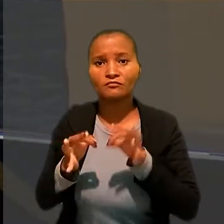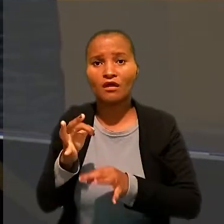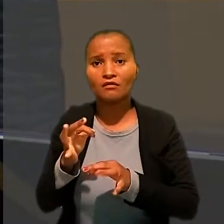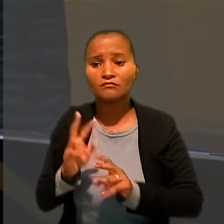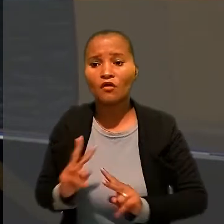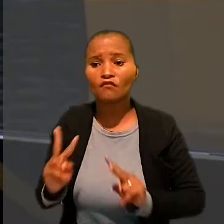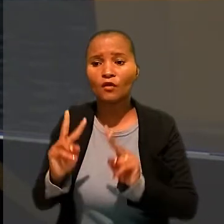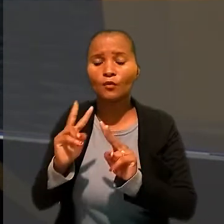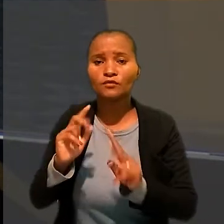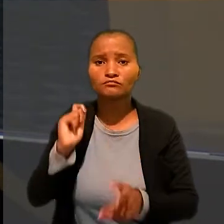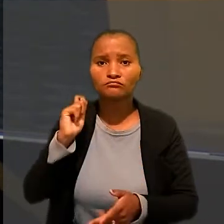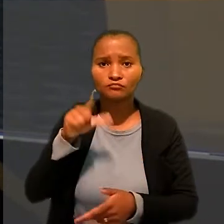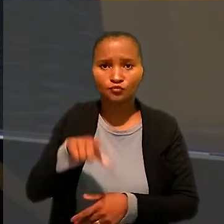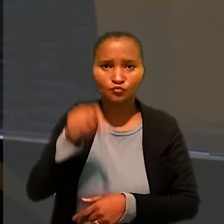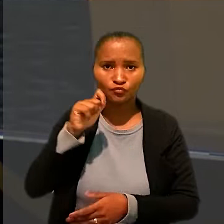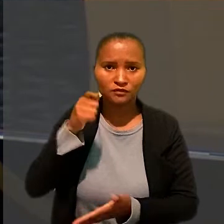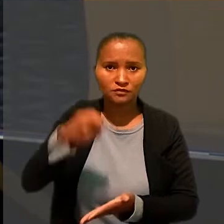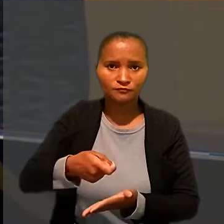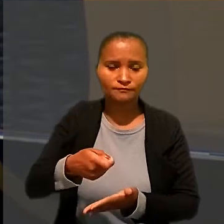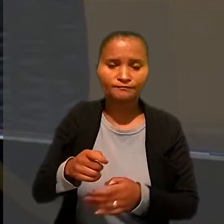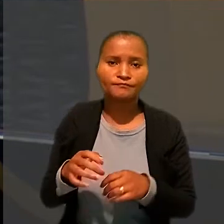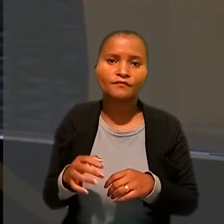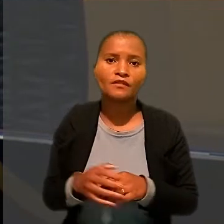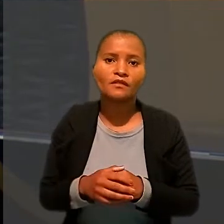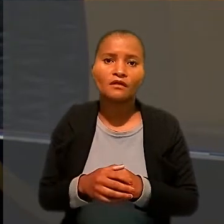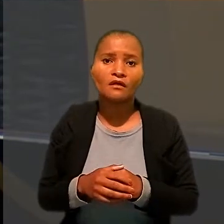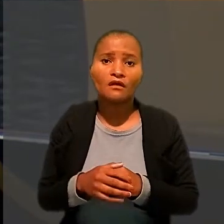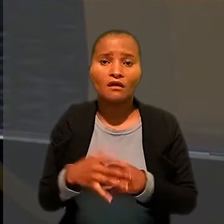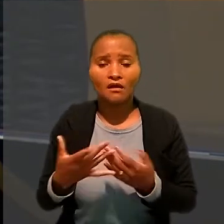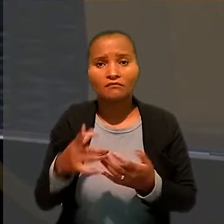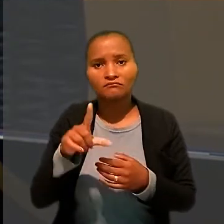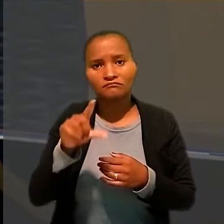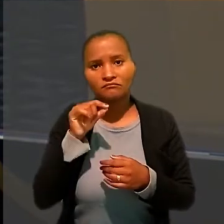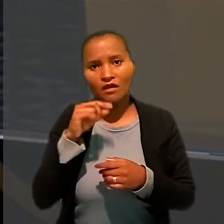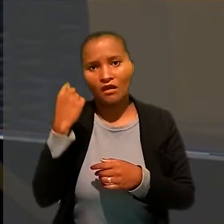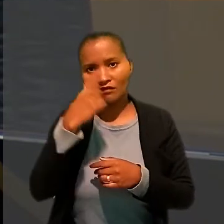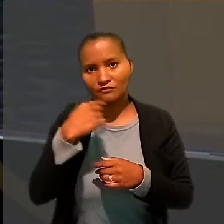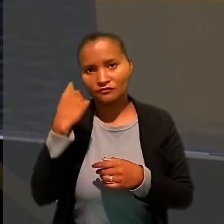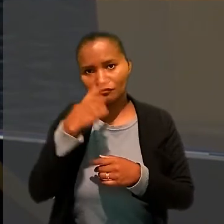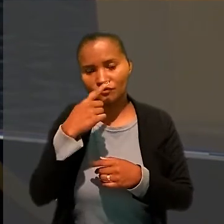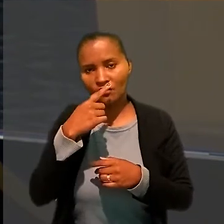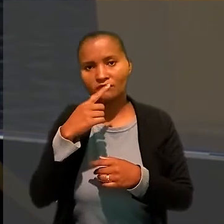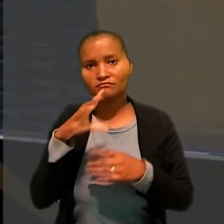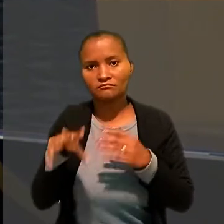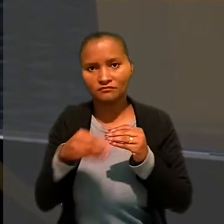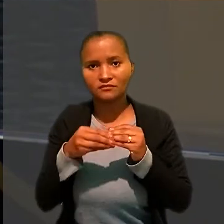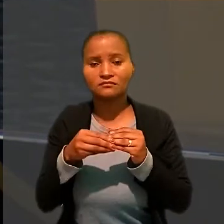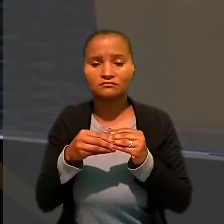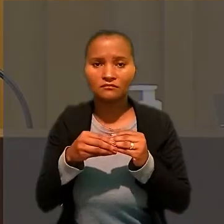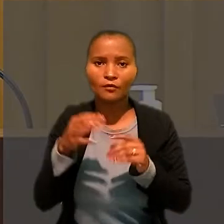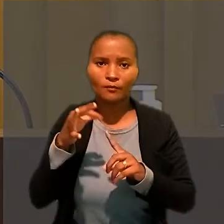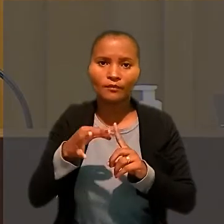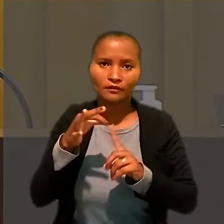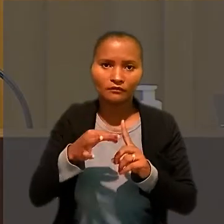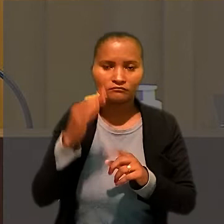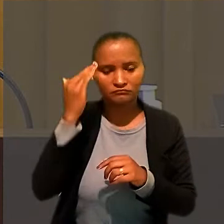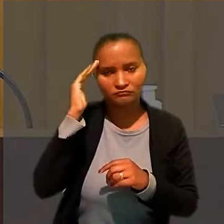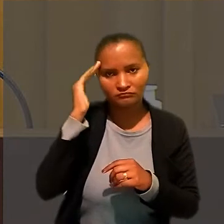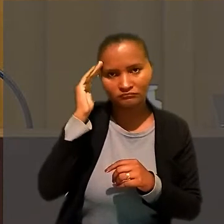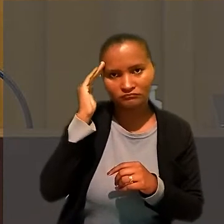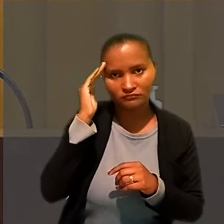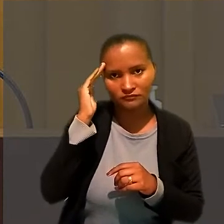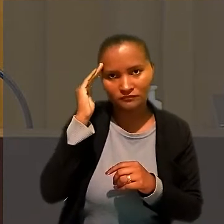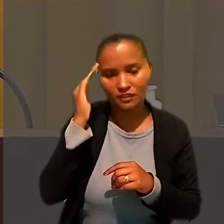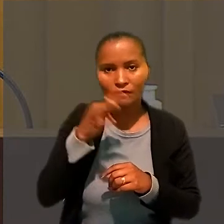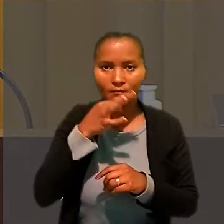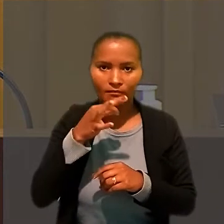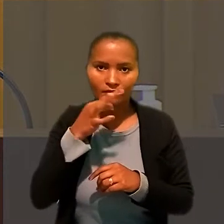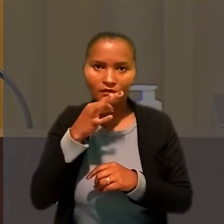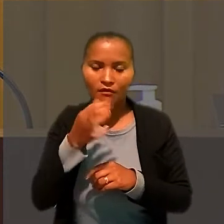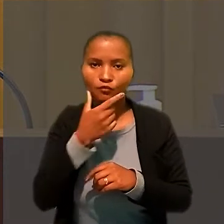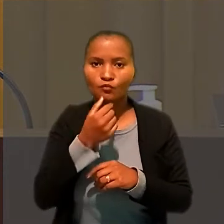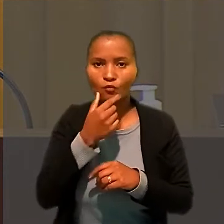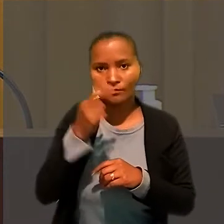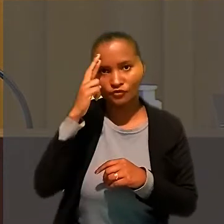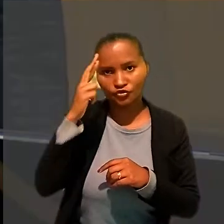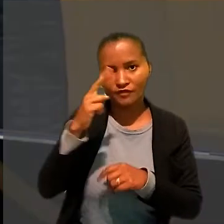Ao redefinir as horas extras, o ministro considerou o depoimento do chefe de cozinha na audiência inicial, quando ele admitiu folgar uma vez por semana, além dos domingos.